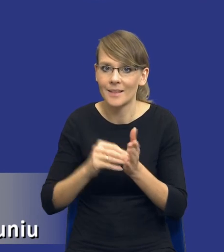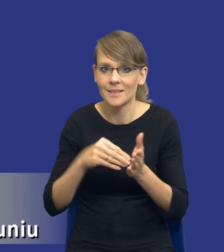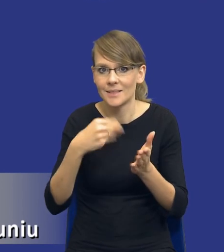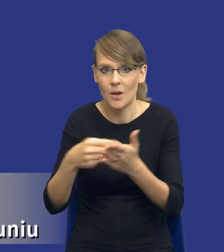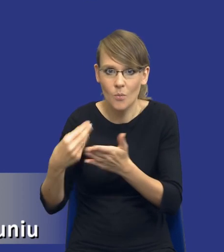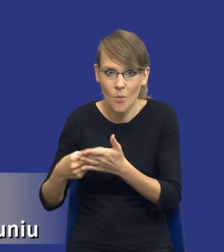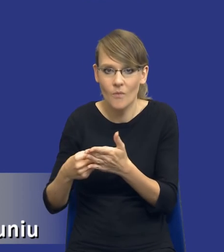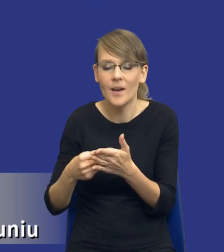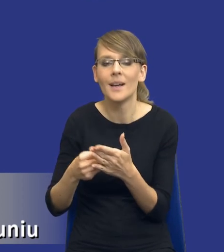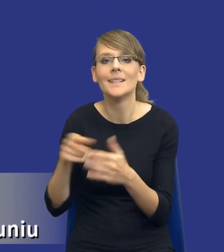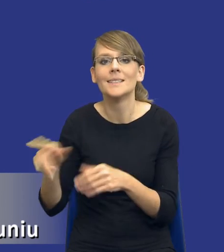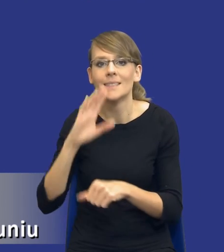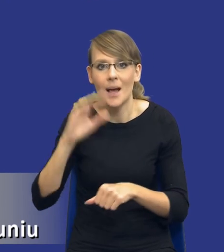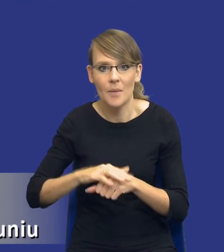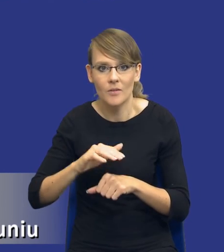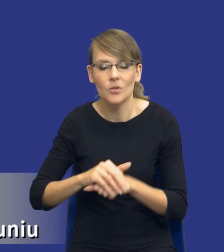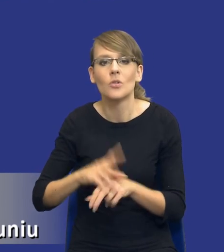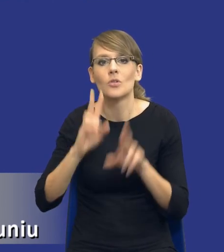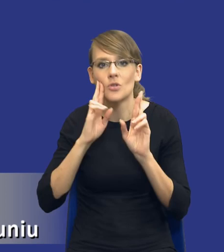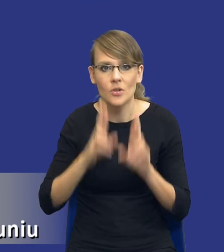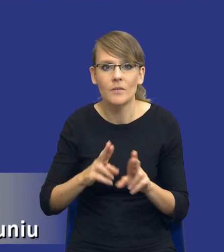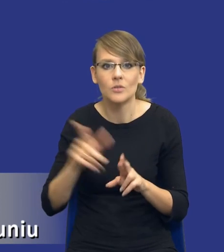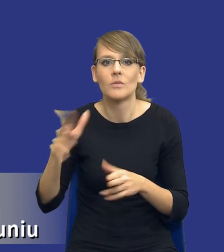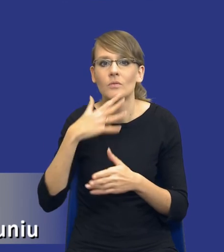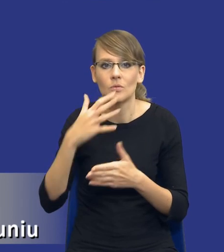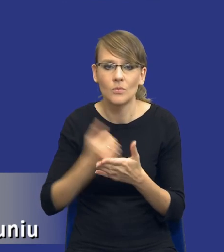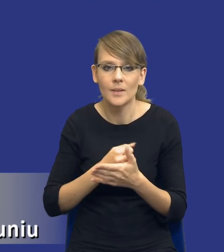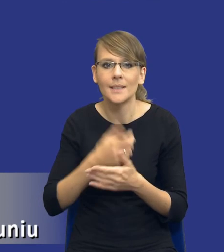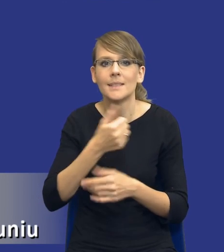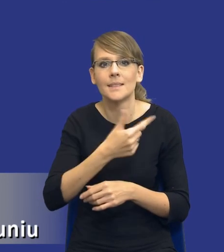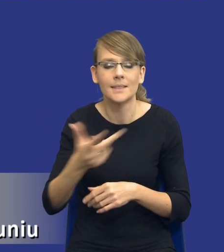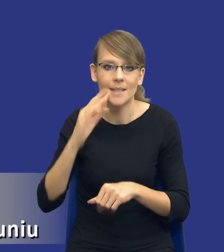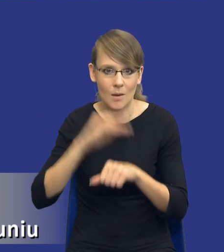zamawiający rzeczywiście posługiwać się takim cyklem zamówień publicznych, starać